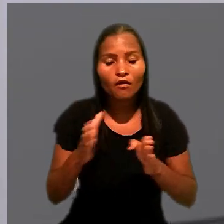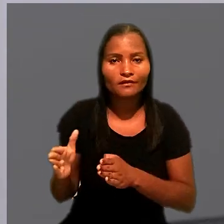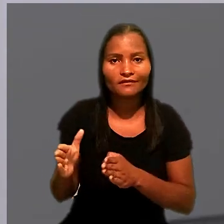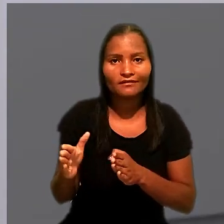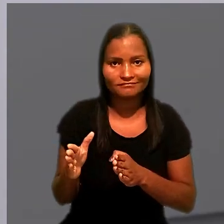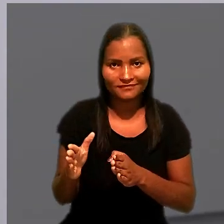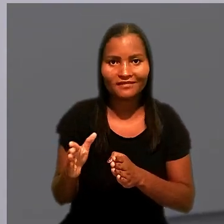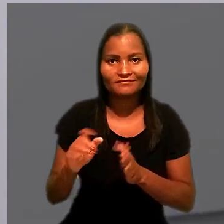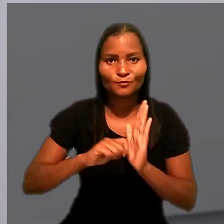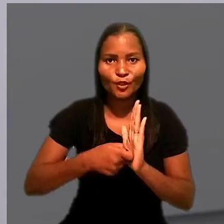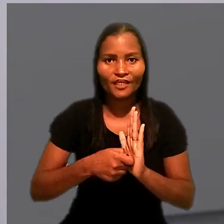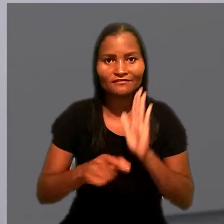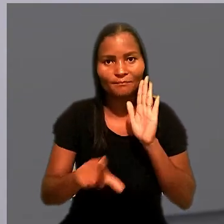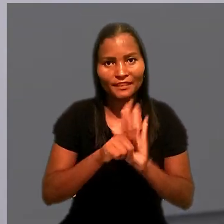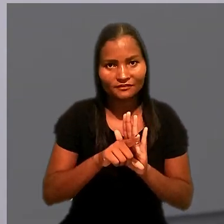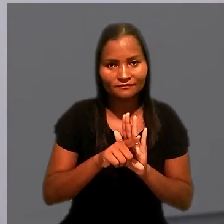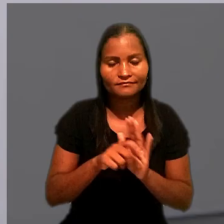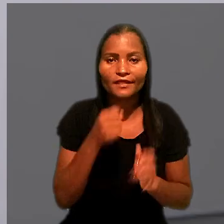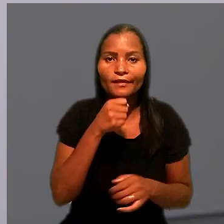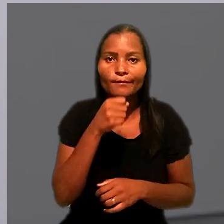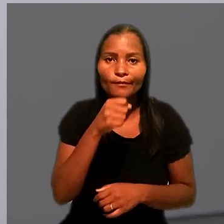Repórter Anderson Conrado.